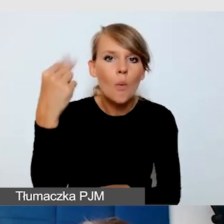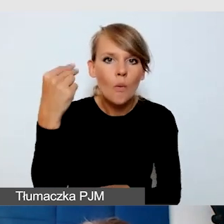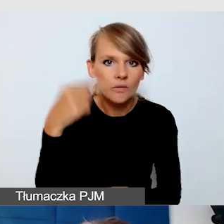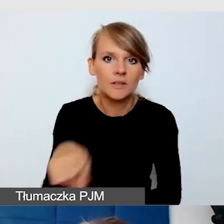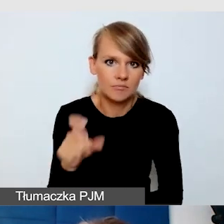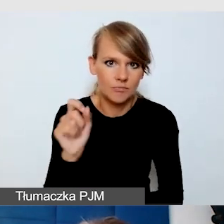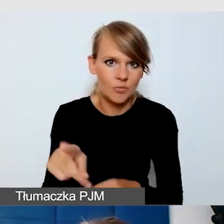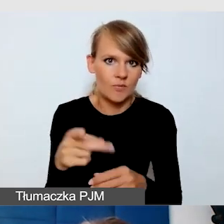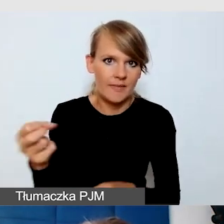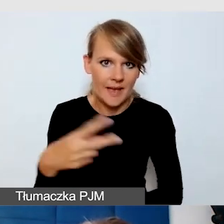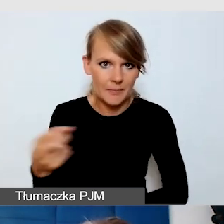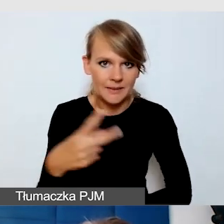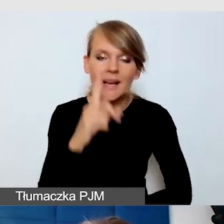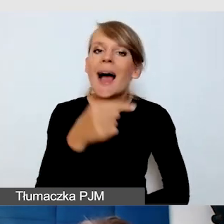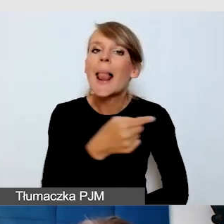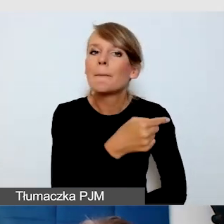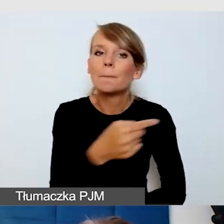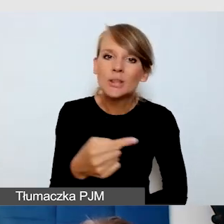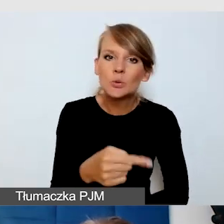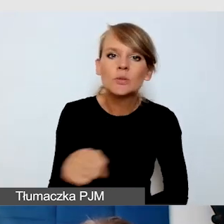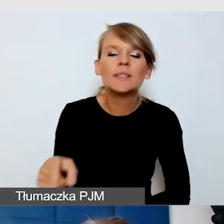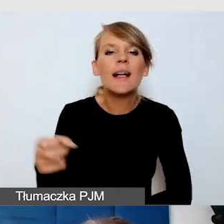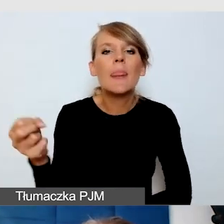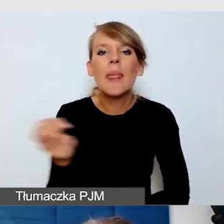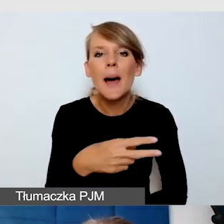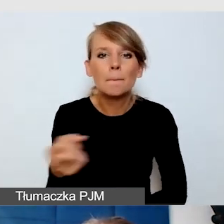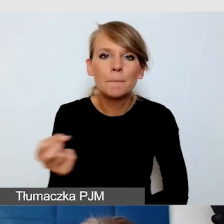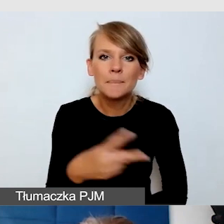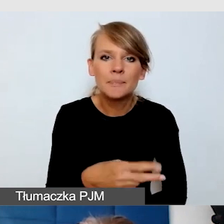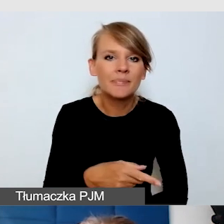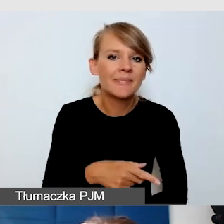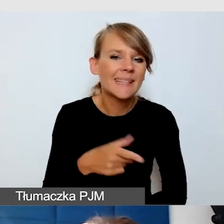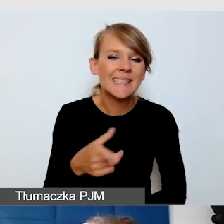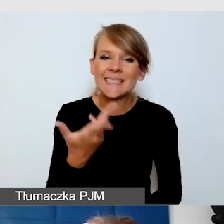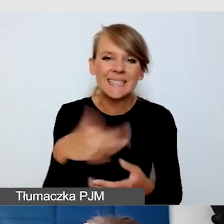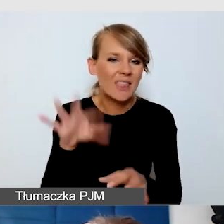Minus jest taki, że te napisy są wysoce nieidealne, niedoskonałe.